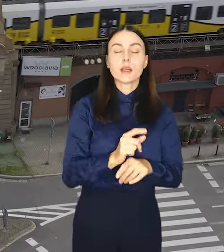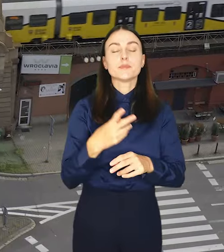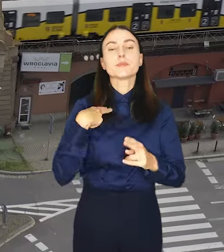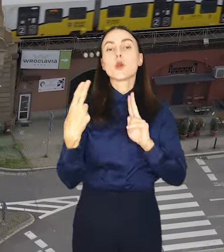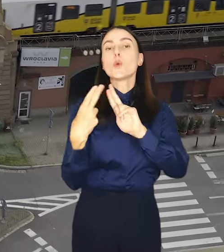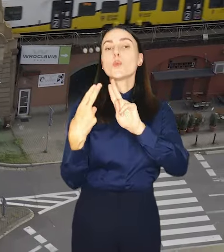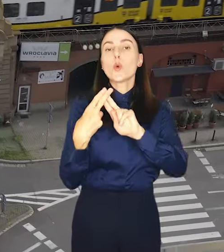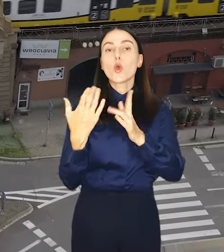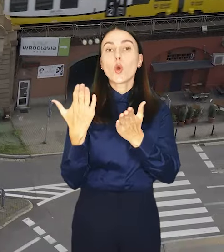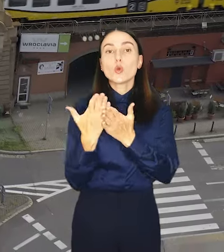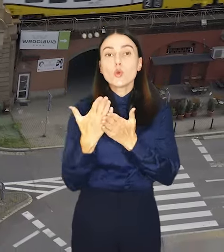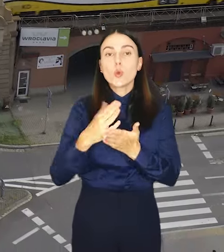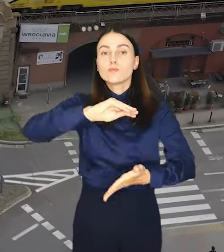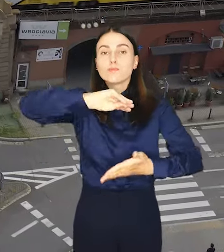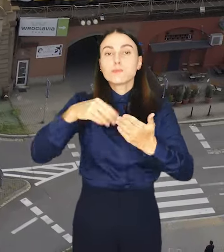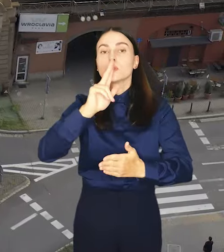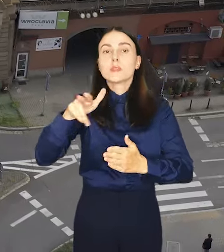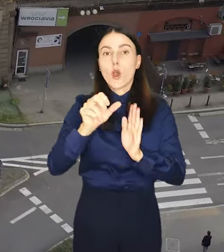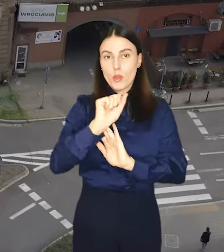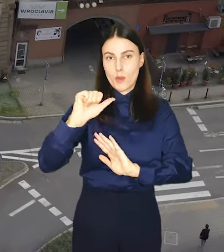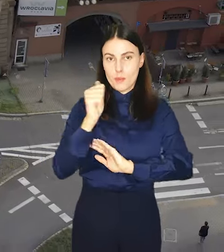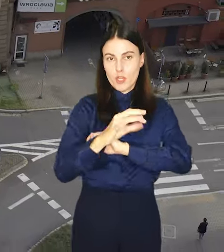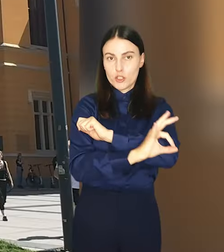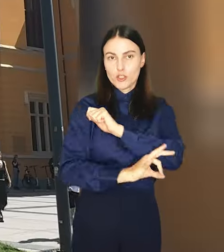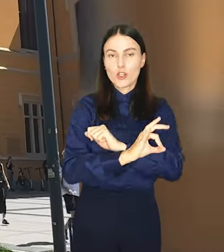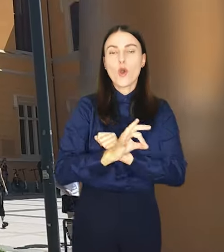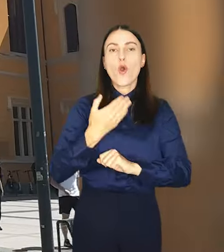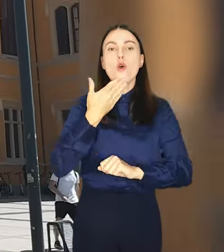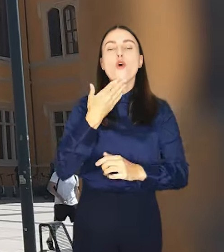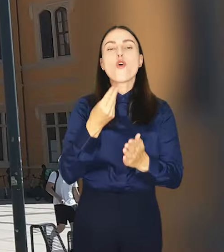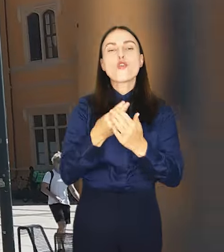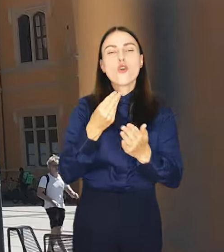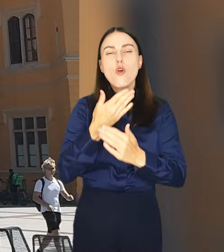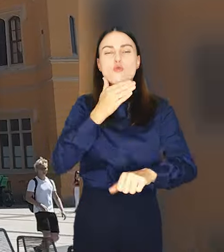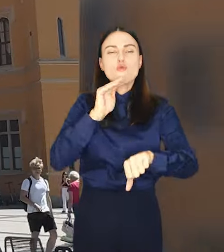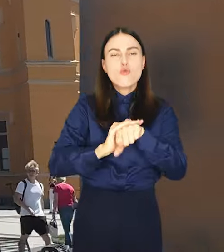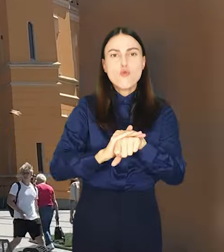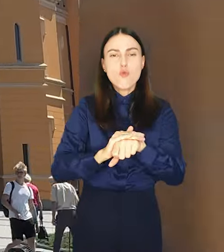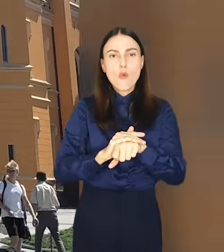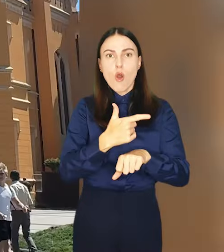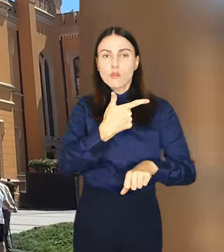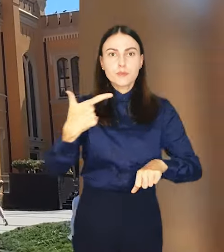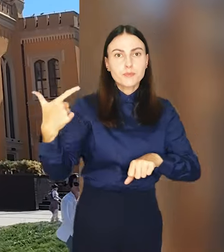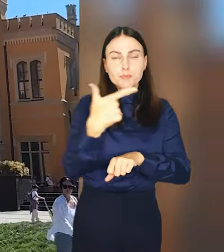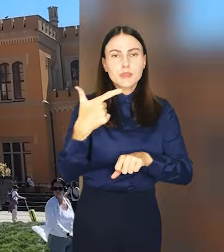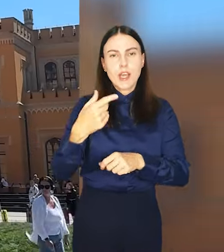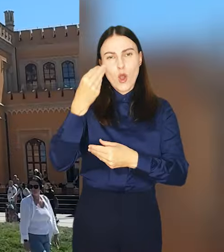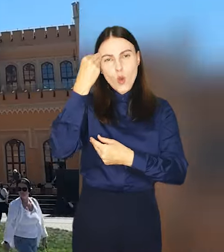Porozumienie obowiązuje już od 1 sierpnia. Koszty umowy między samorządowcami w największym stopniu poniesie